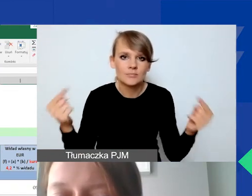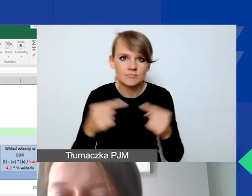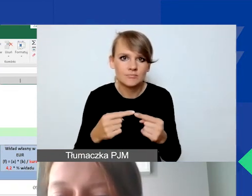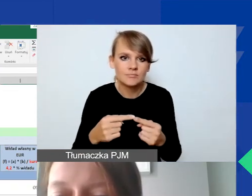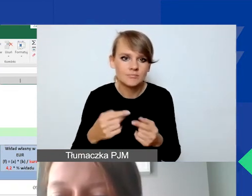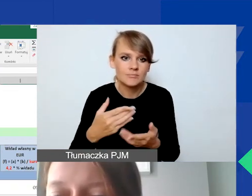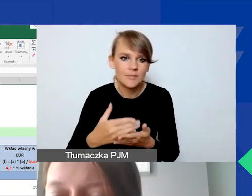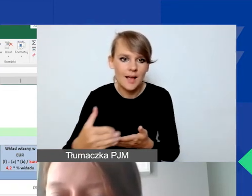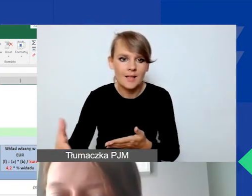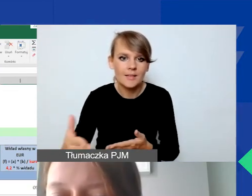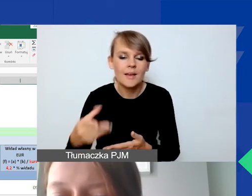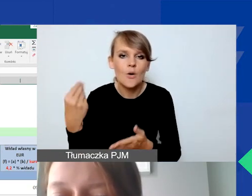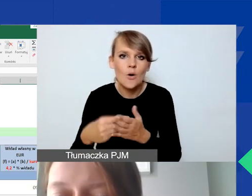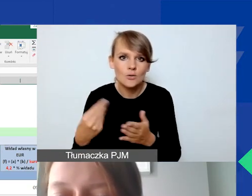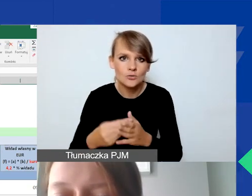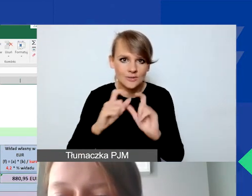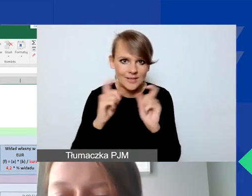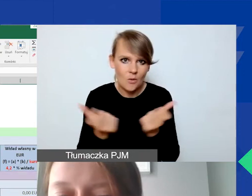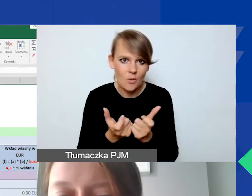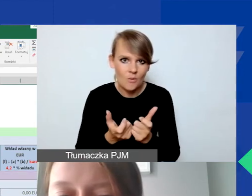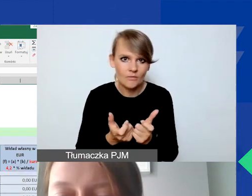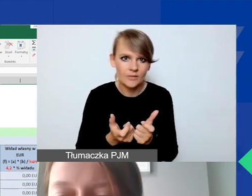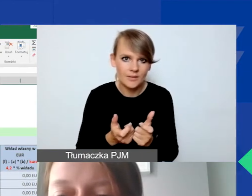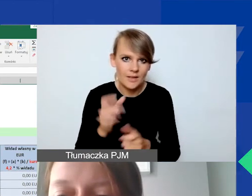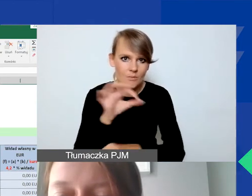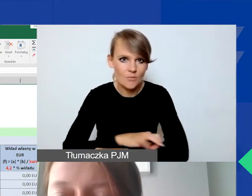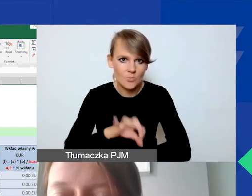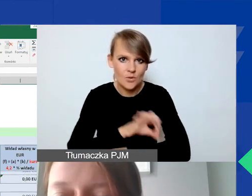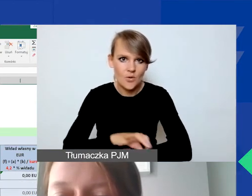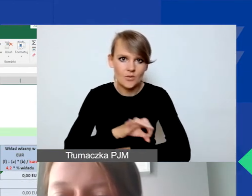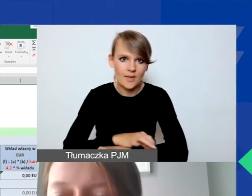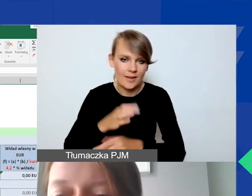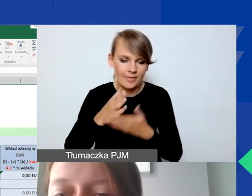na kosztach całkowitych projektu interwencyjnego